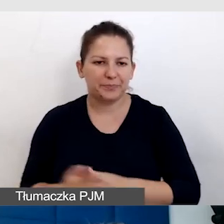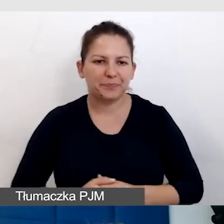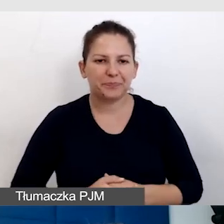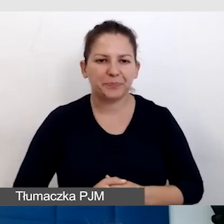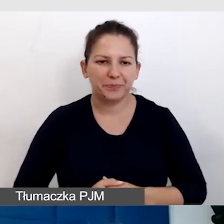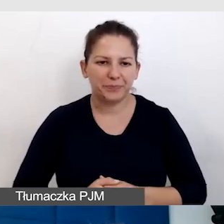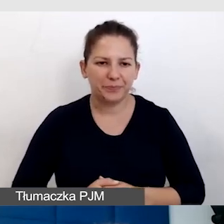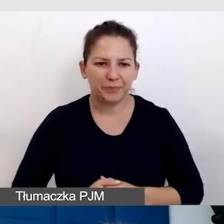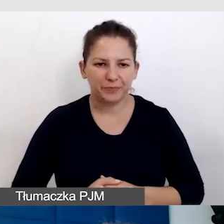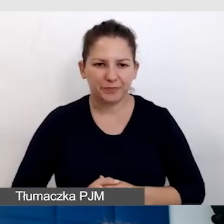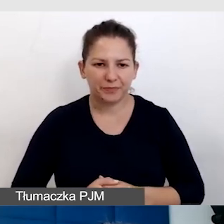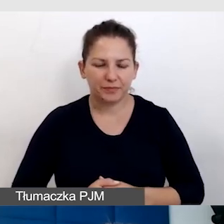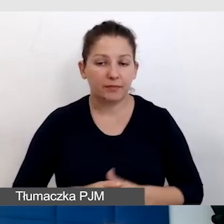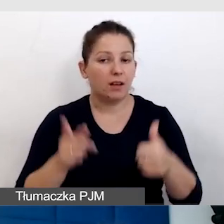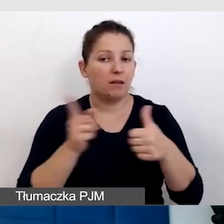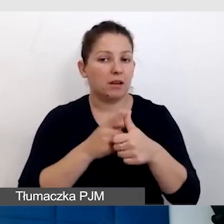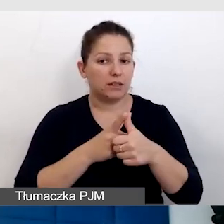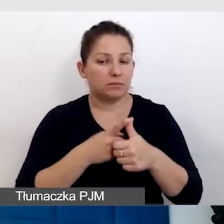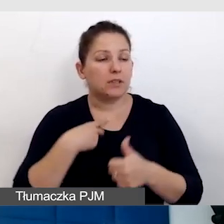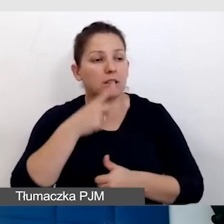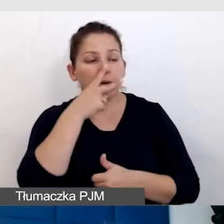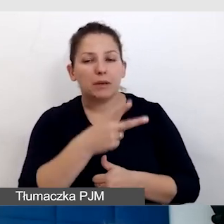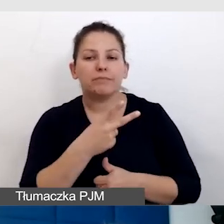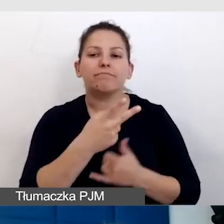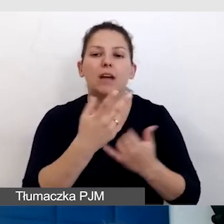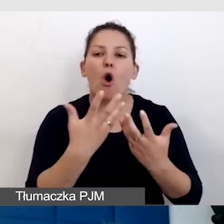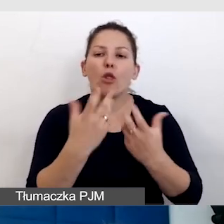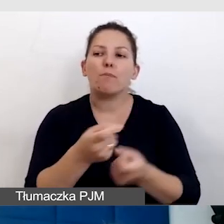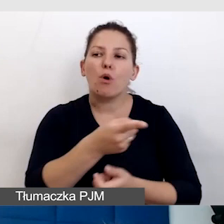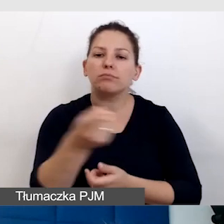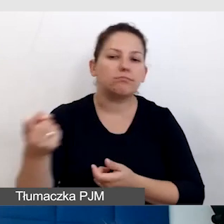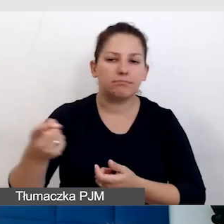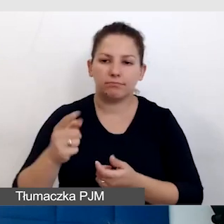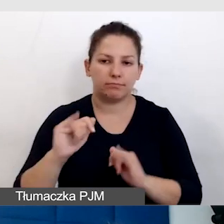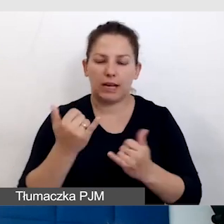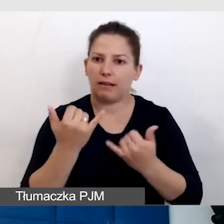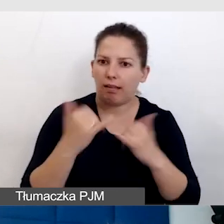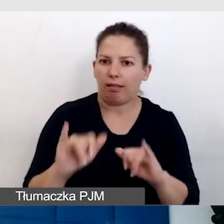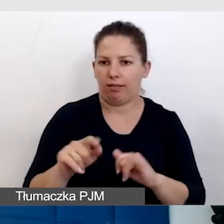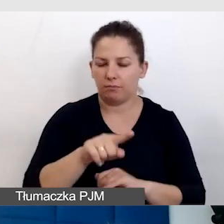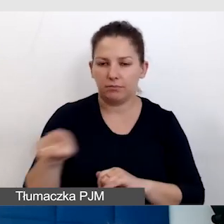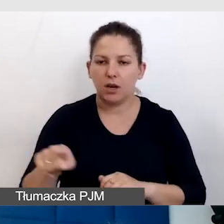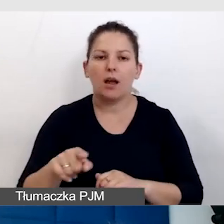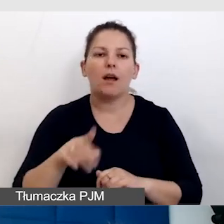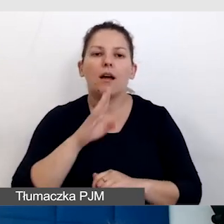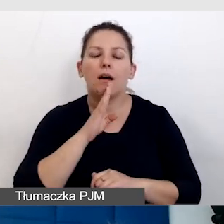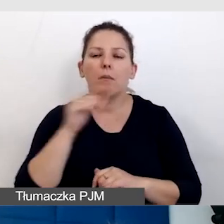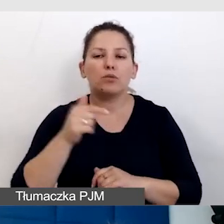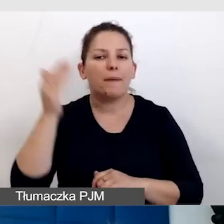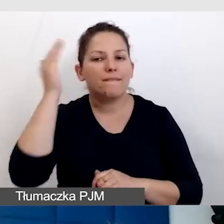Punkt pierwszy, czyli zobaczyć niestandardowych odbiorców. Po pierwsze musimy wiedzieć coś bardzo ważnego